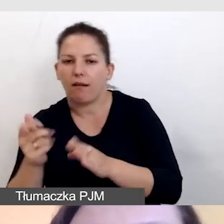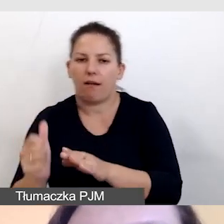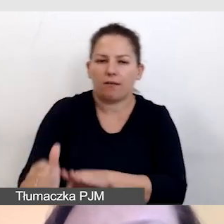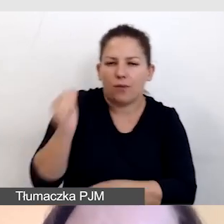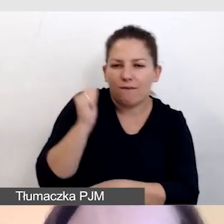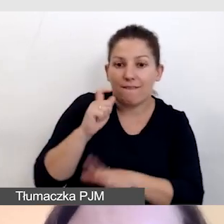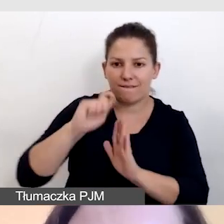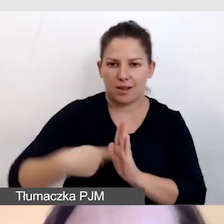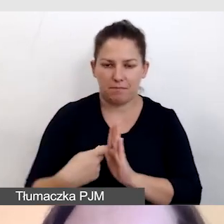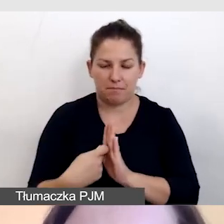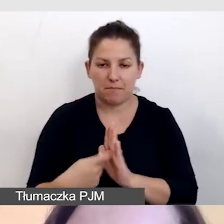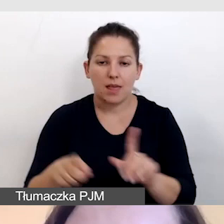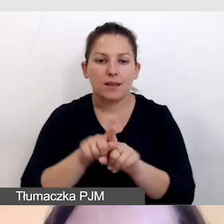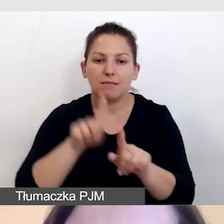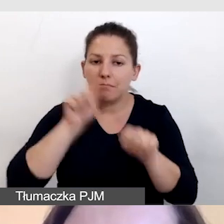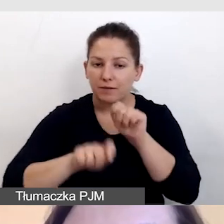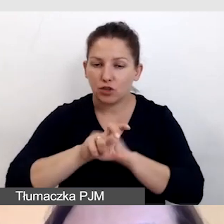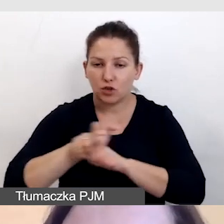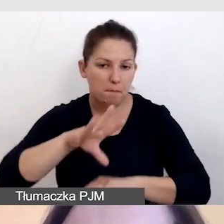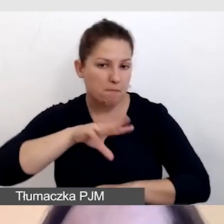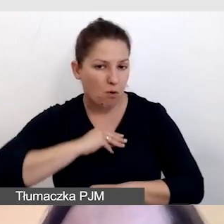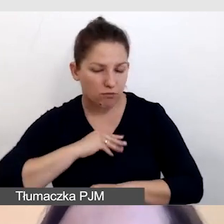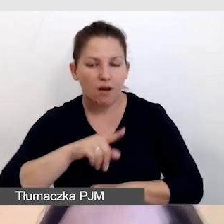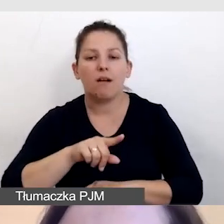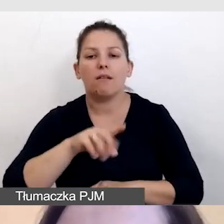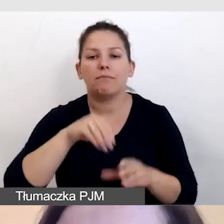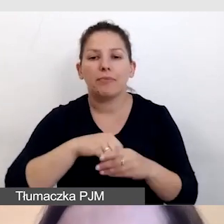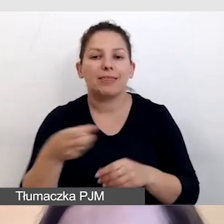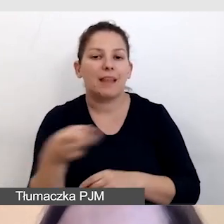I również sprawdzamy, czy można stosować napisy zamknięte.